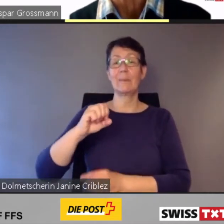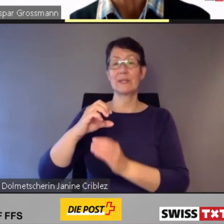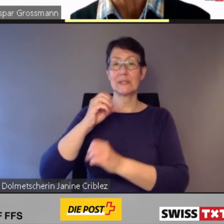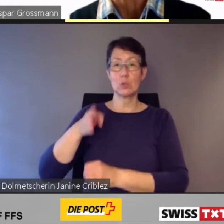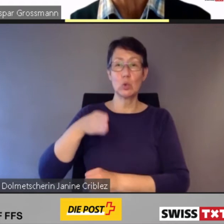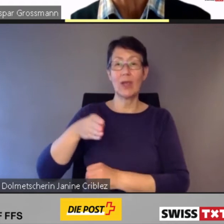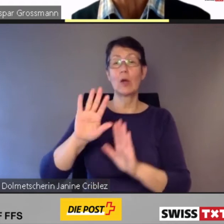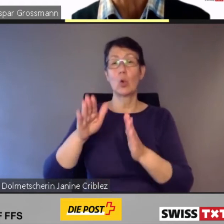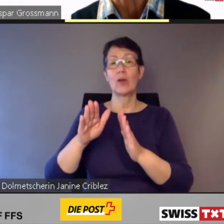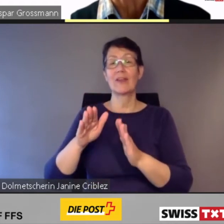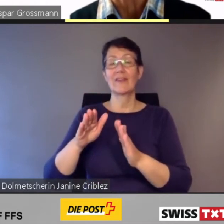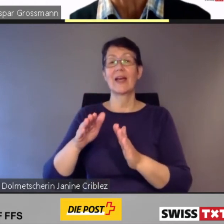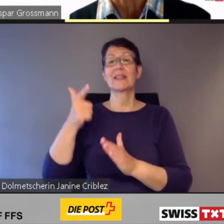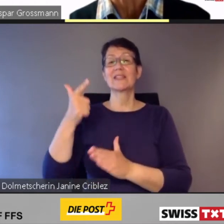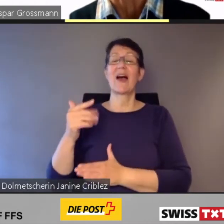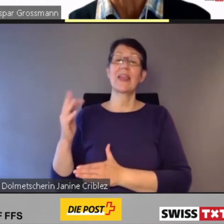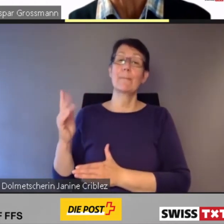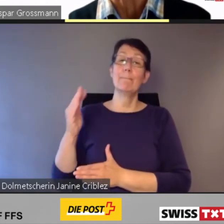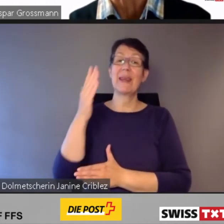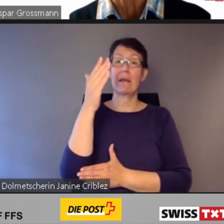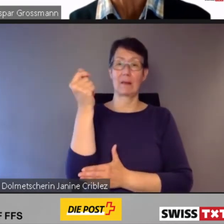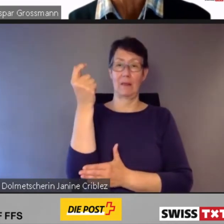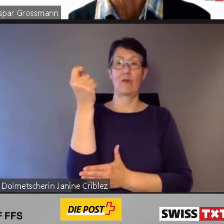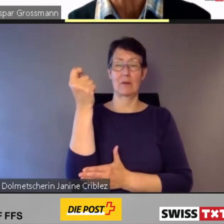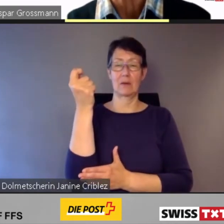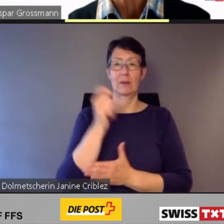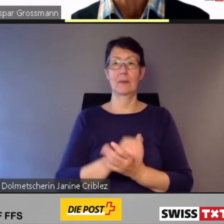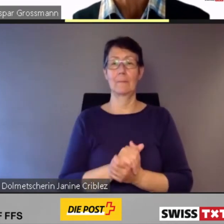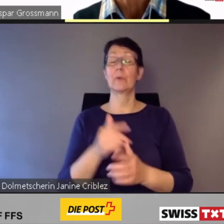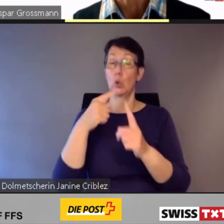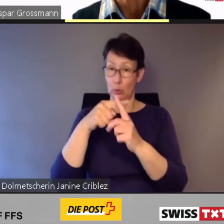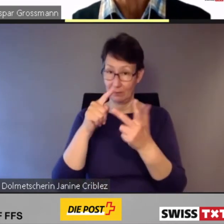bestellt, auch wieder bei Stadler Rail.